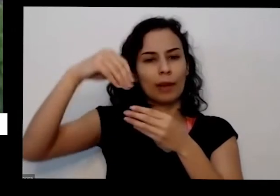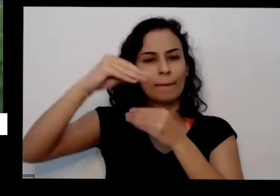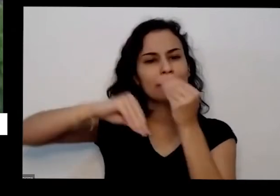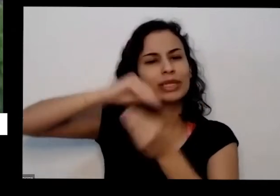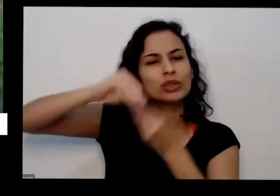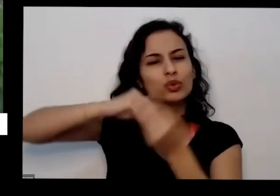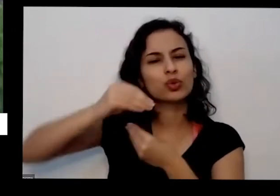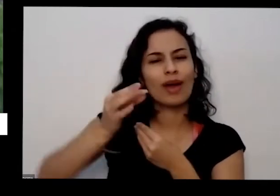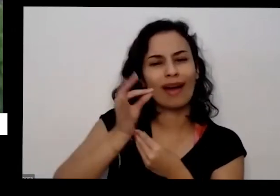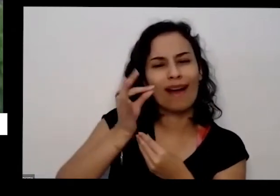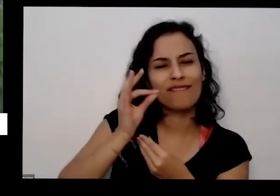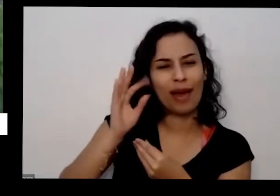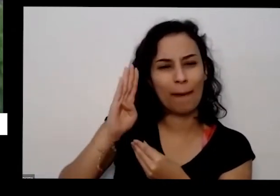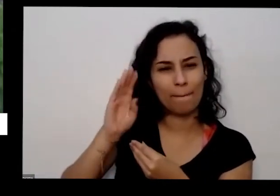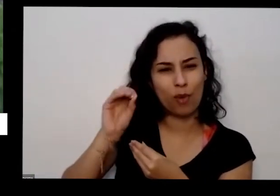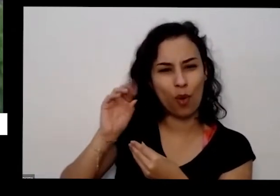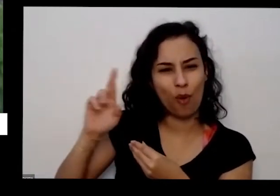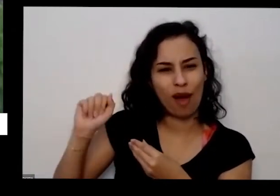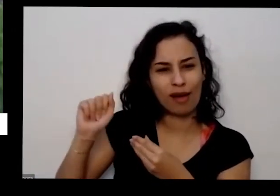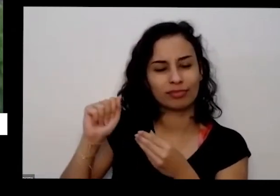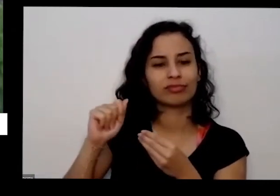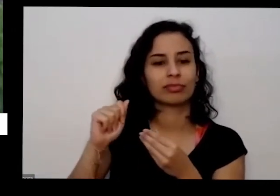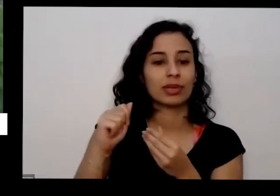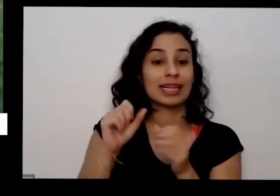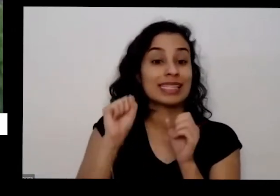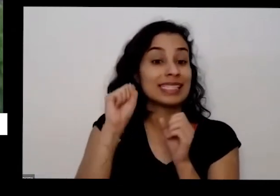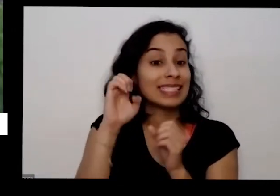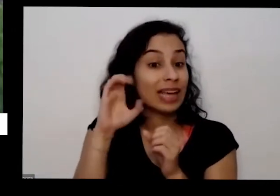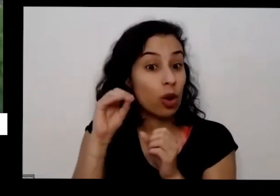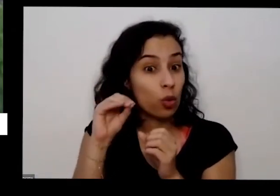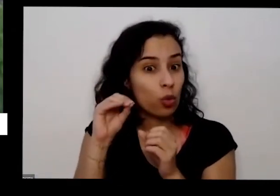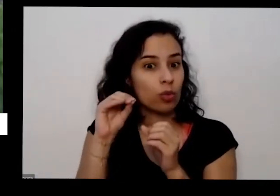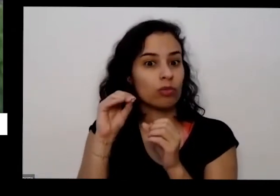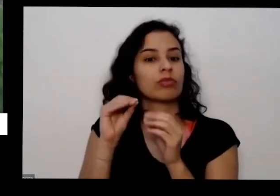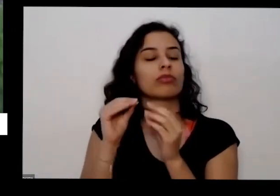o café também que vai dar certinho a borra de café Você já tem um nutriente bem completinho